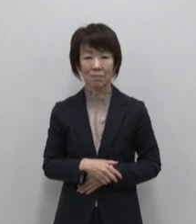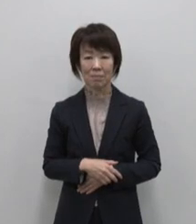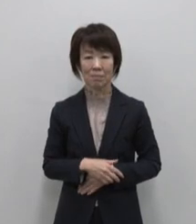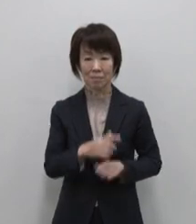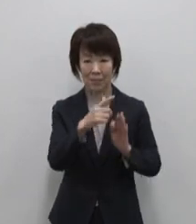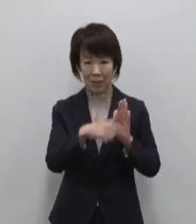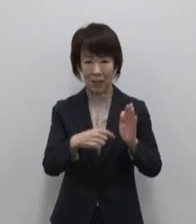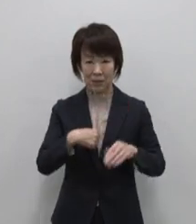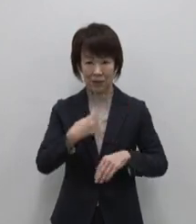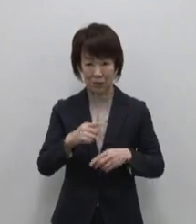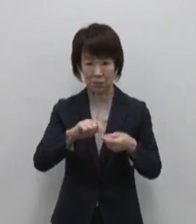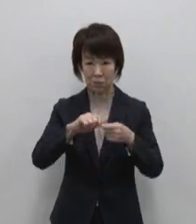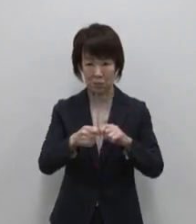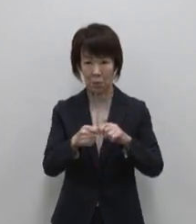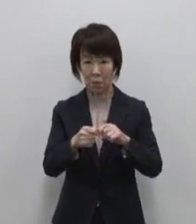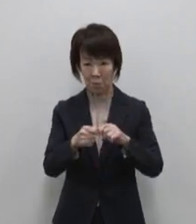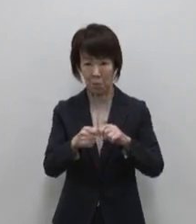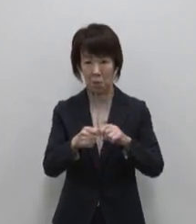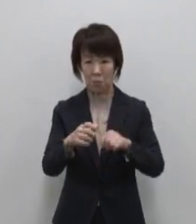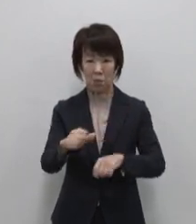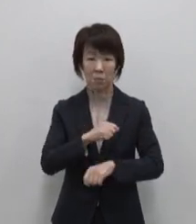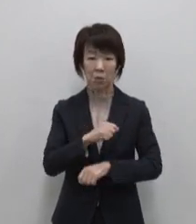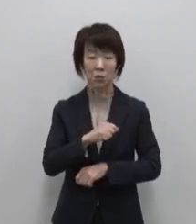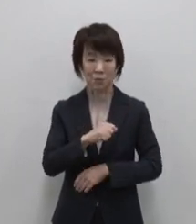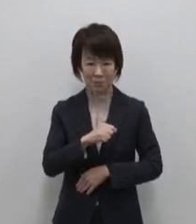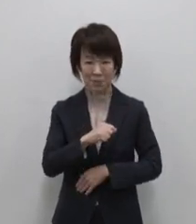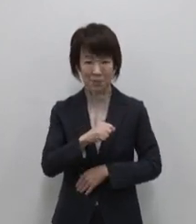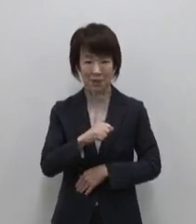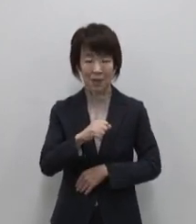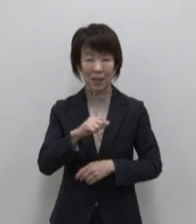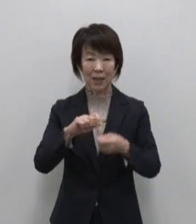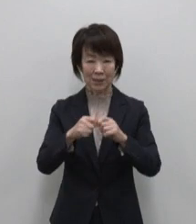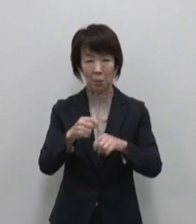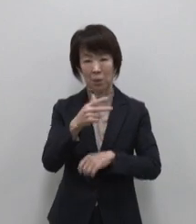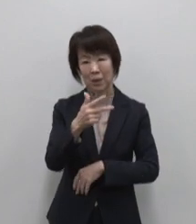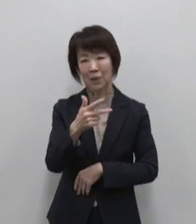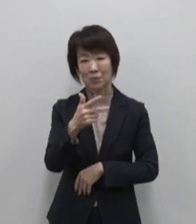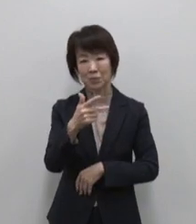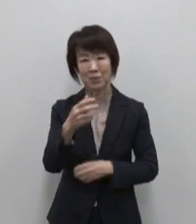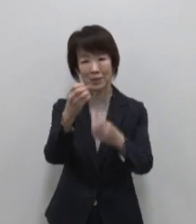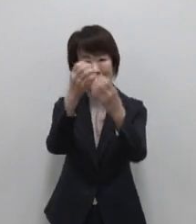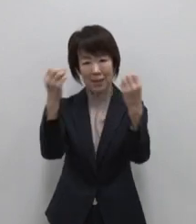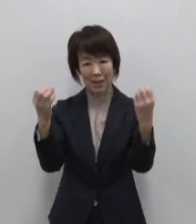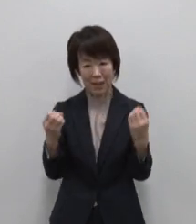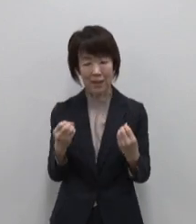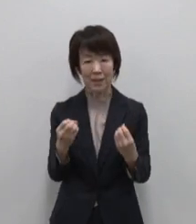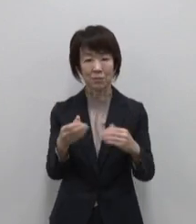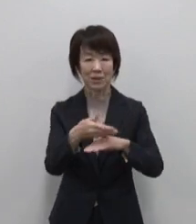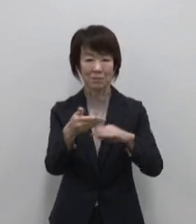自分の色を取り戻す 七色の魅力に輝く島 八丈島